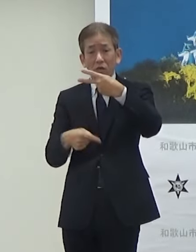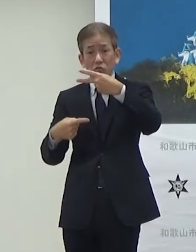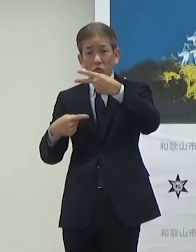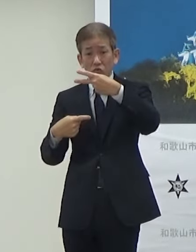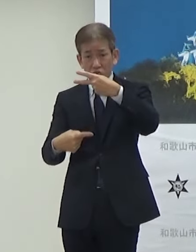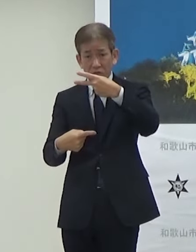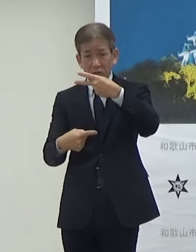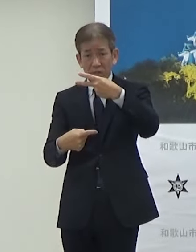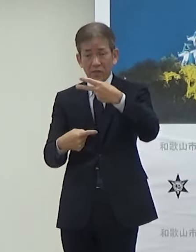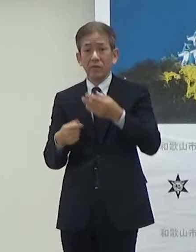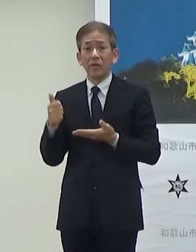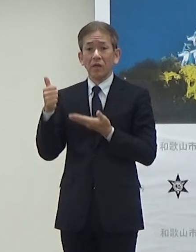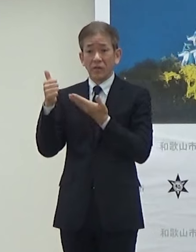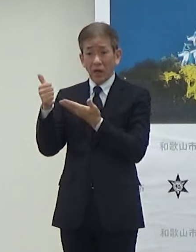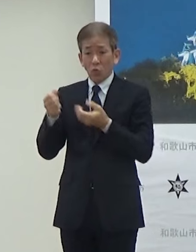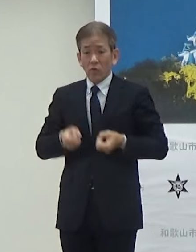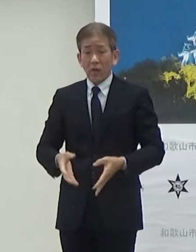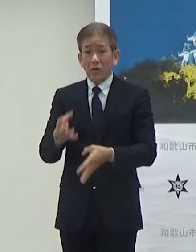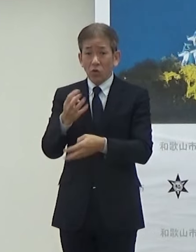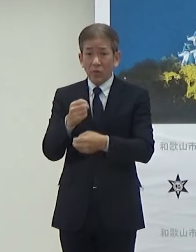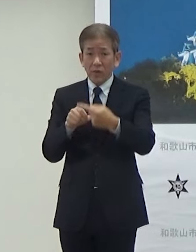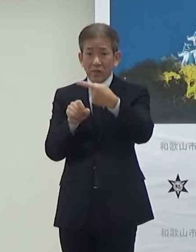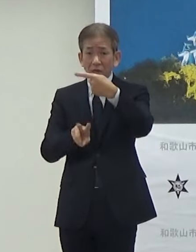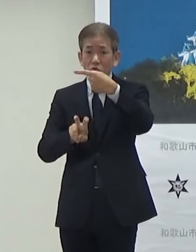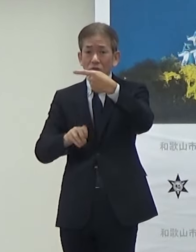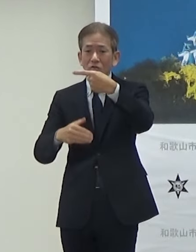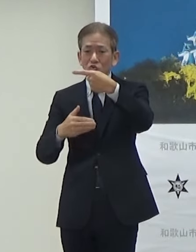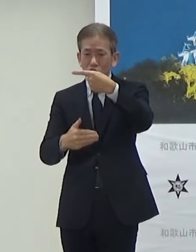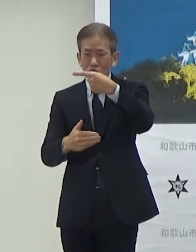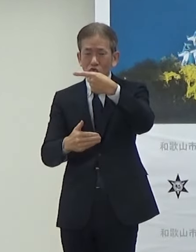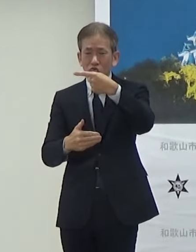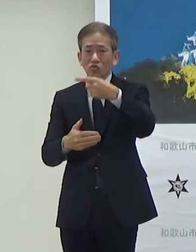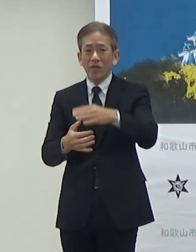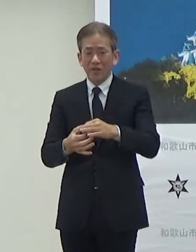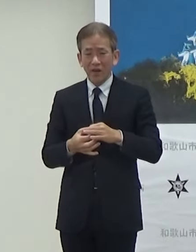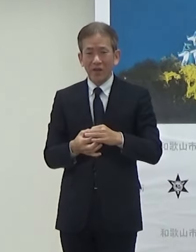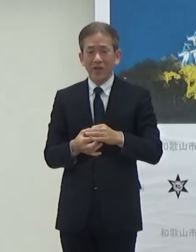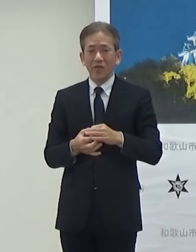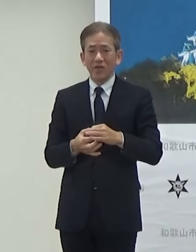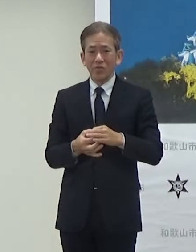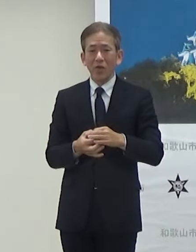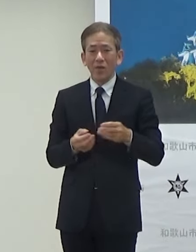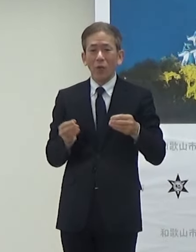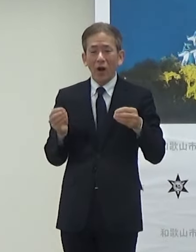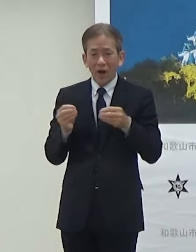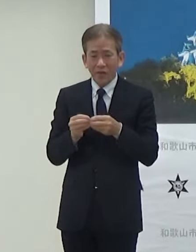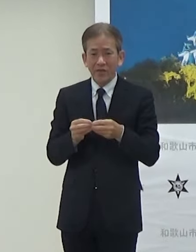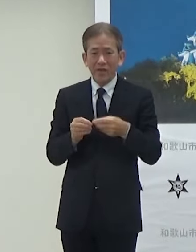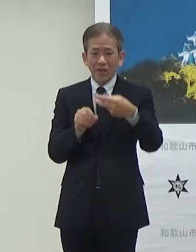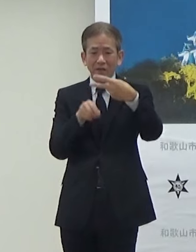HYDEさんの誕生日が1月29日ですので それもちなんで2月1日に新たに